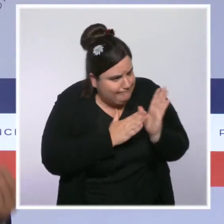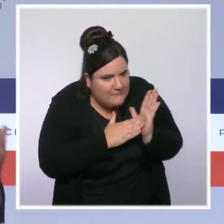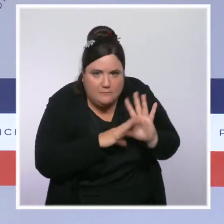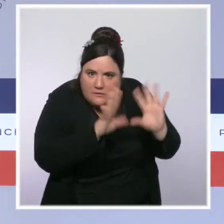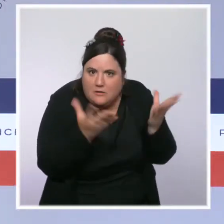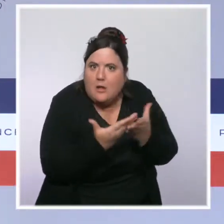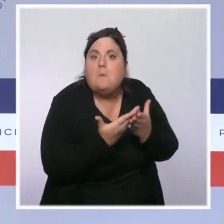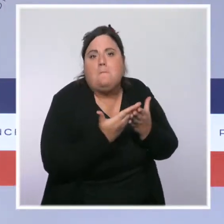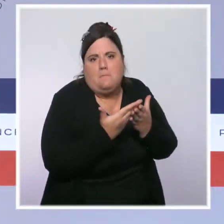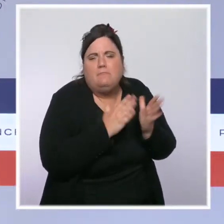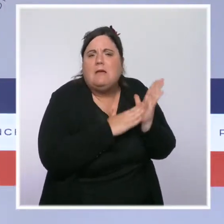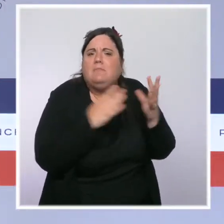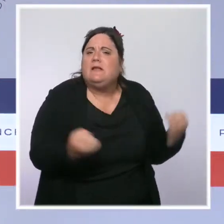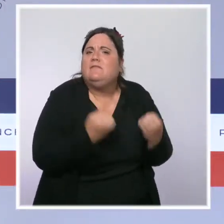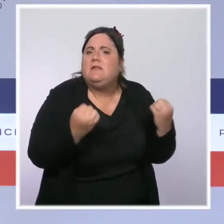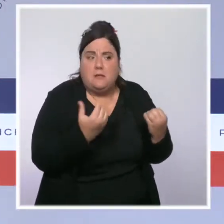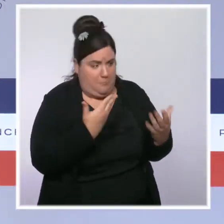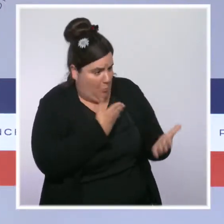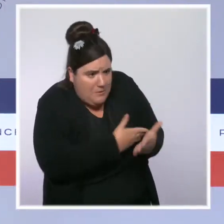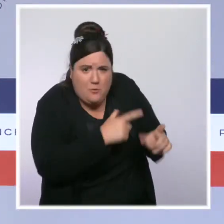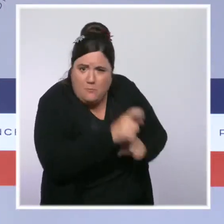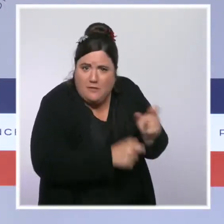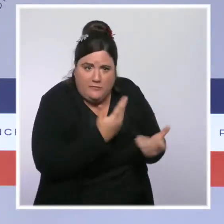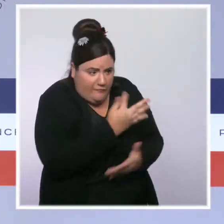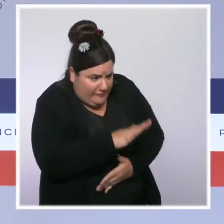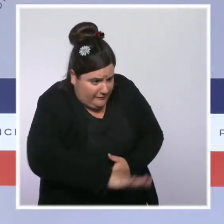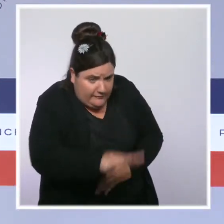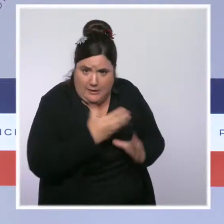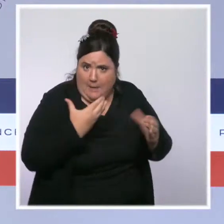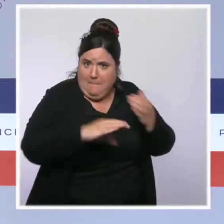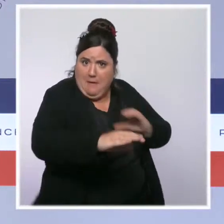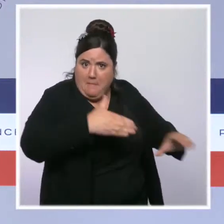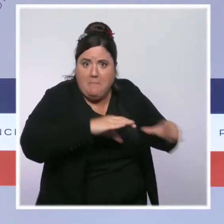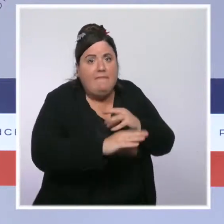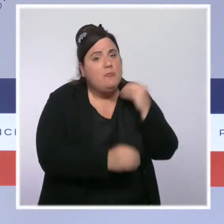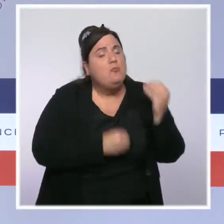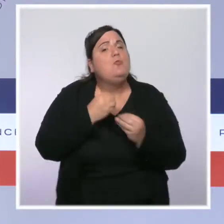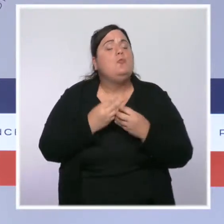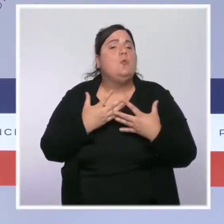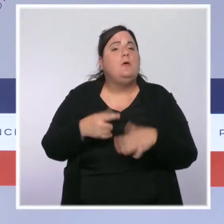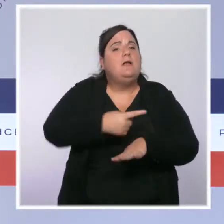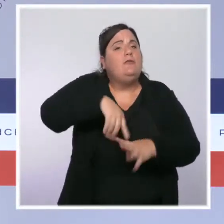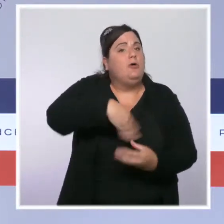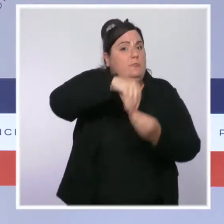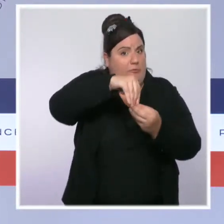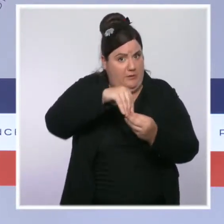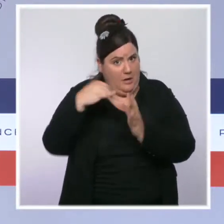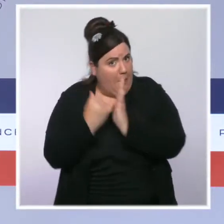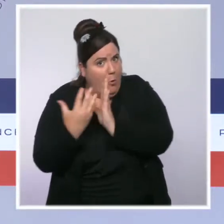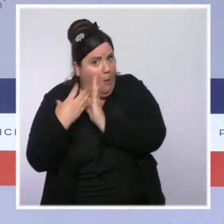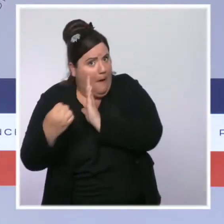Nous avons baissé les cotisations salariales, et je ne parle ici que des mesures qui concernent le travail puisqu'il y a aussi des mesures en matière d'impôts.